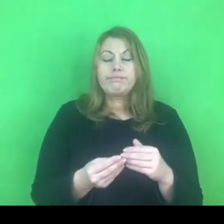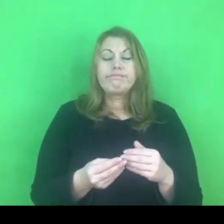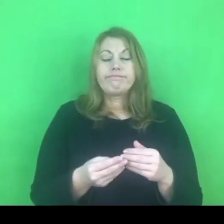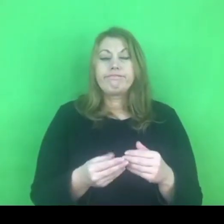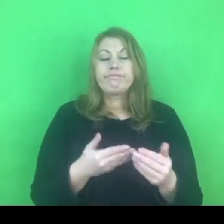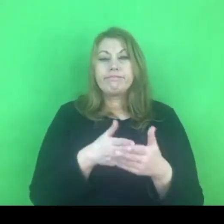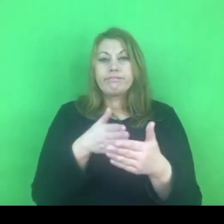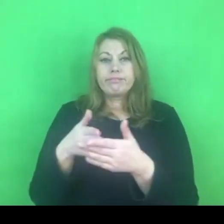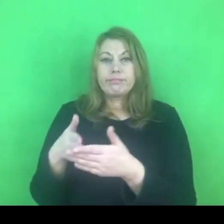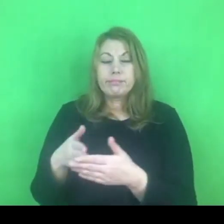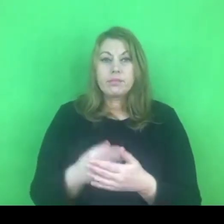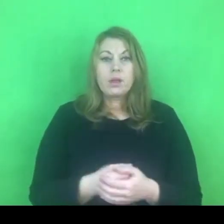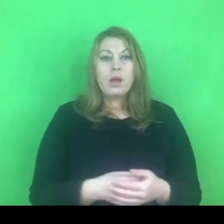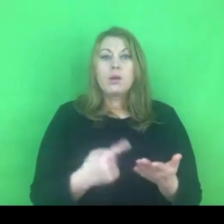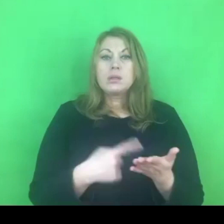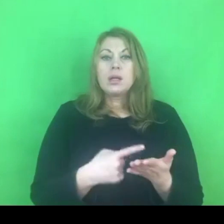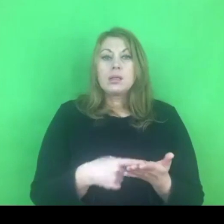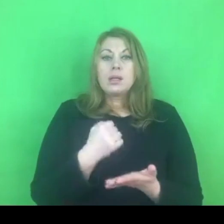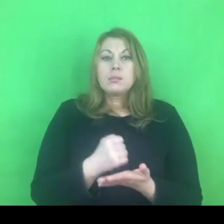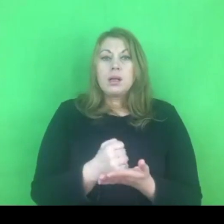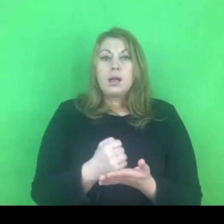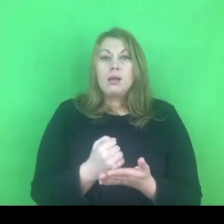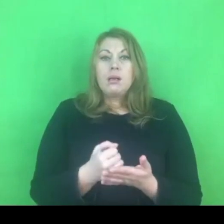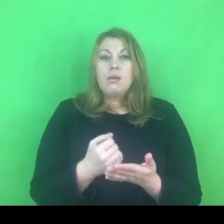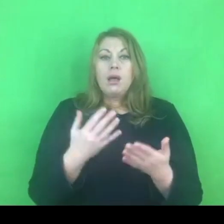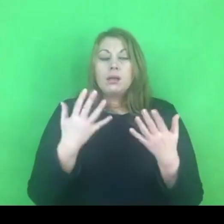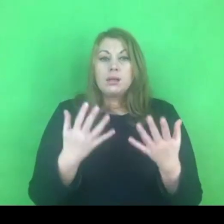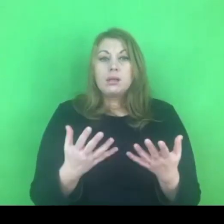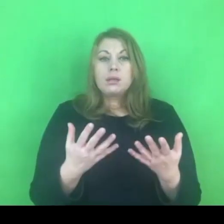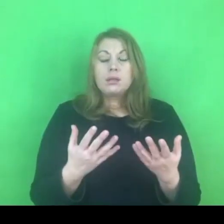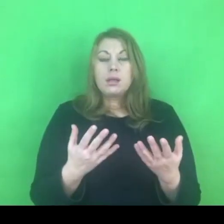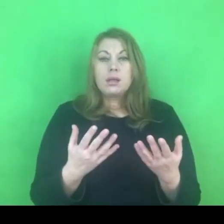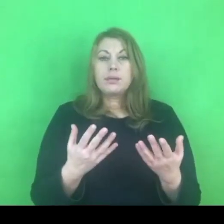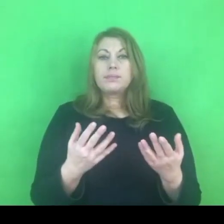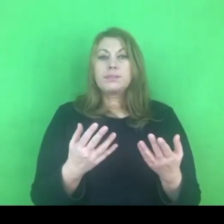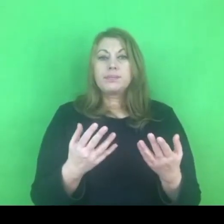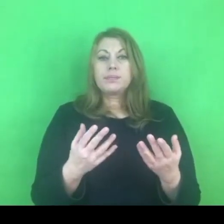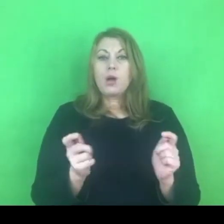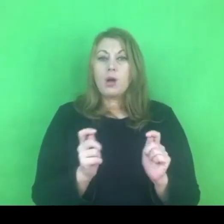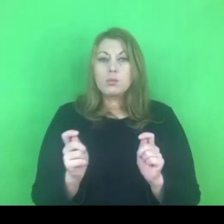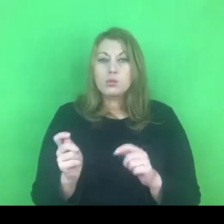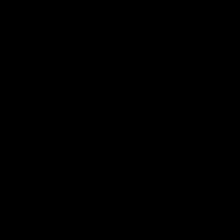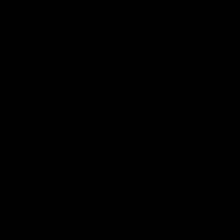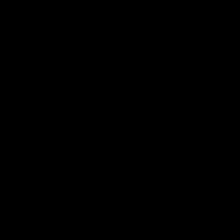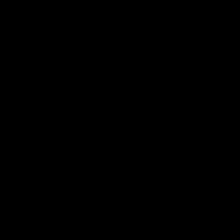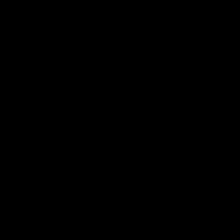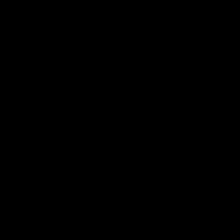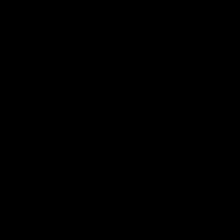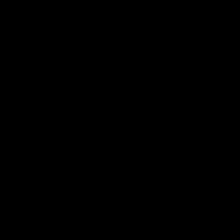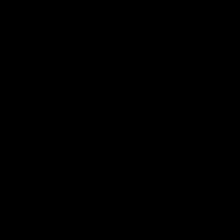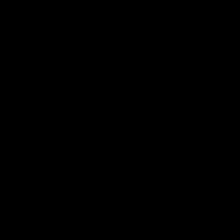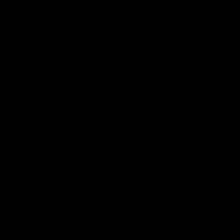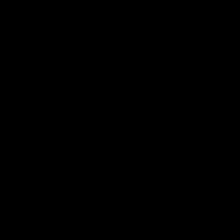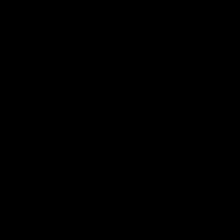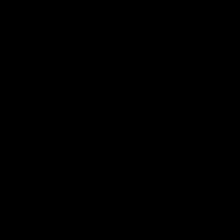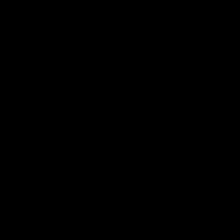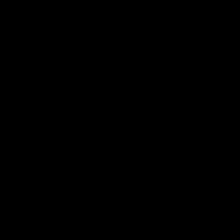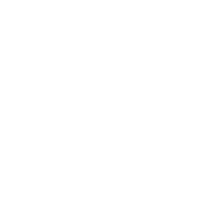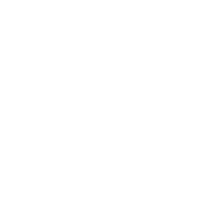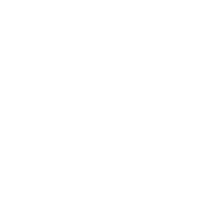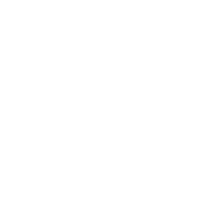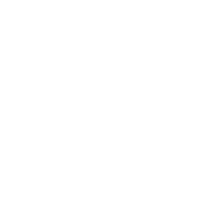Ostatnia rzecz, którą chciałabym poruszyć, to jest wątek na zakończenie naszego spotkania.